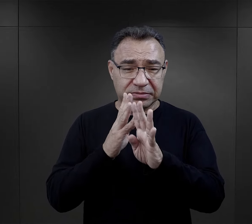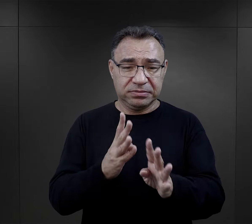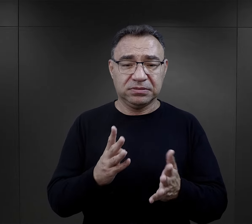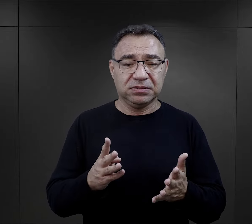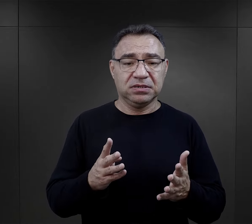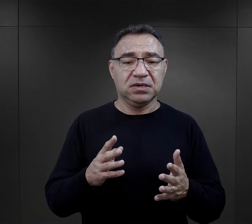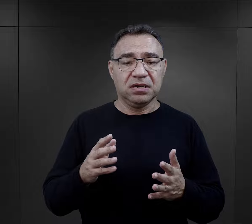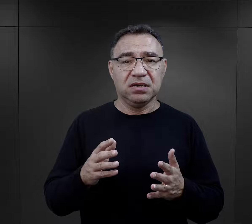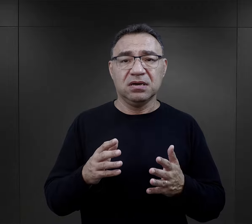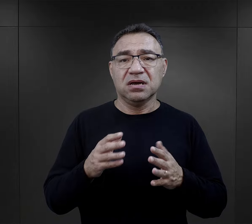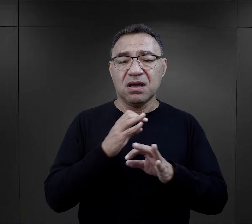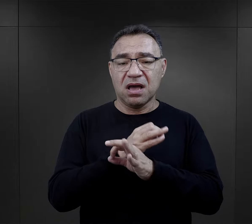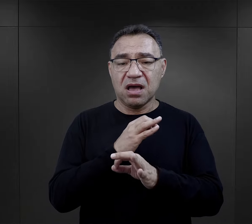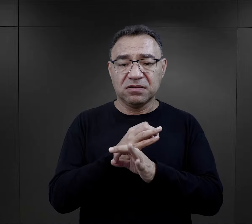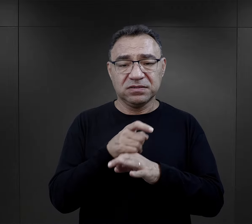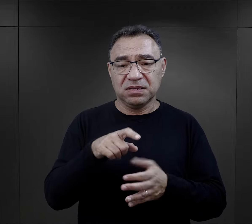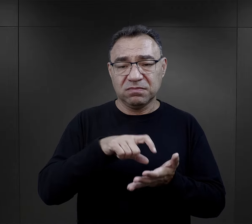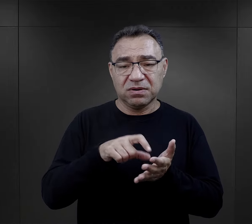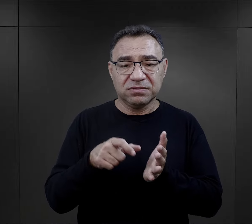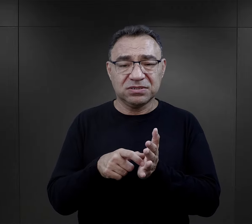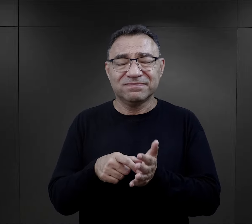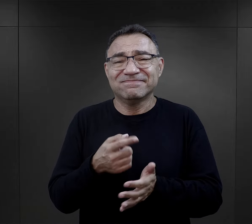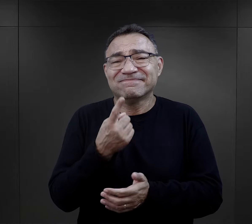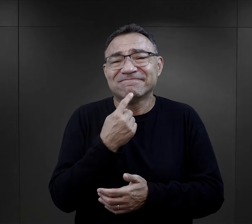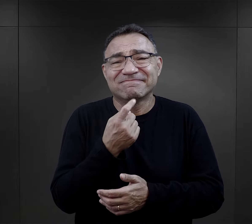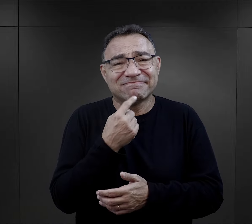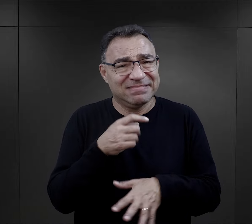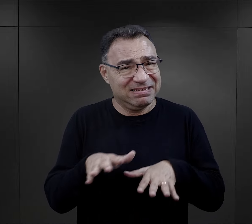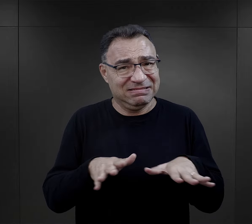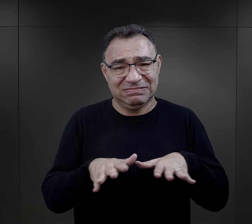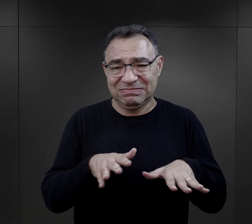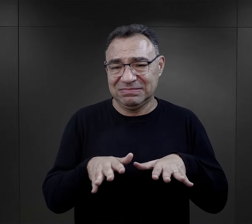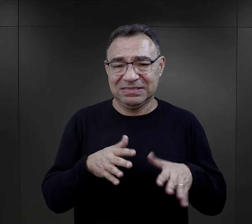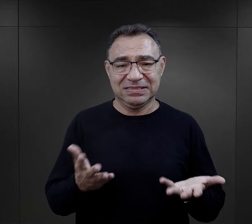W obozie Auschwitz po prostu te pomieszczenia były niewystarczające,